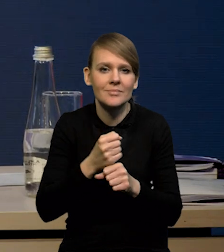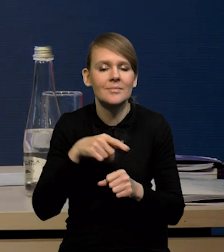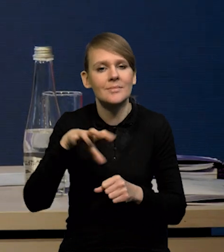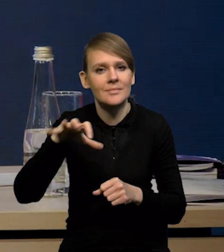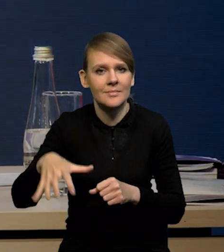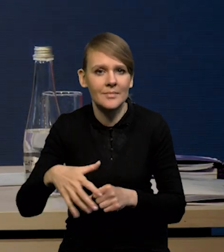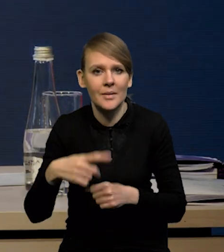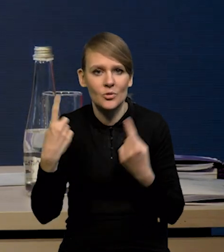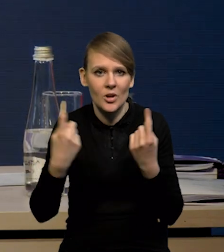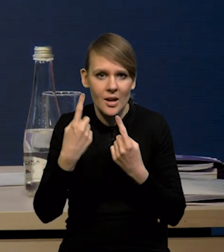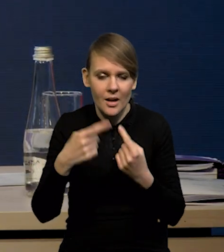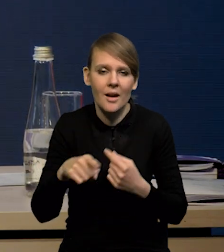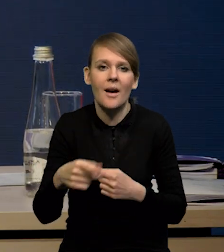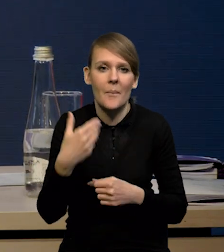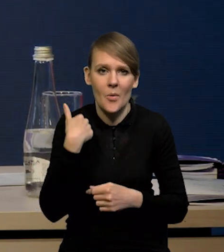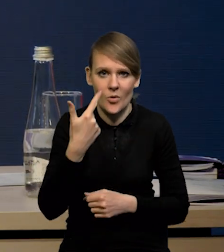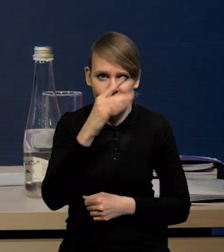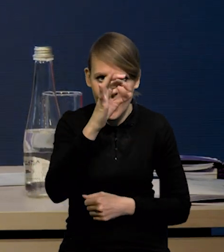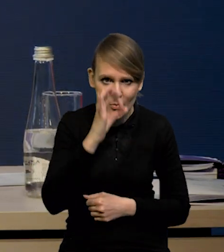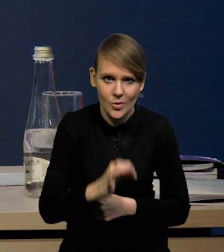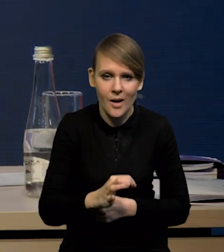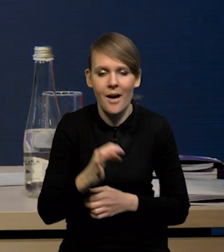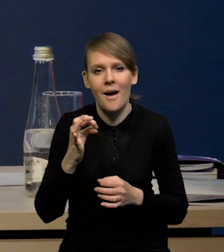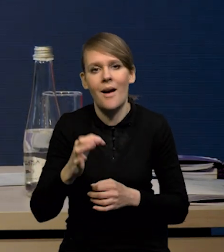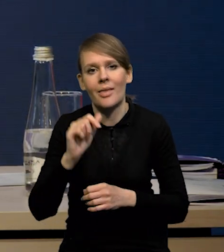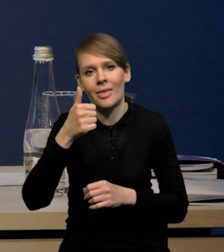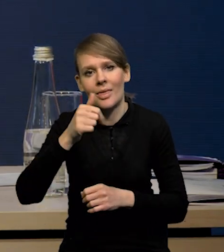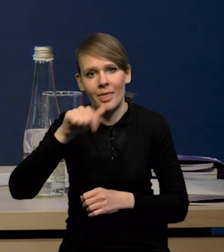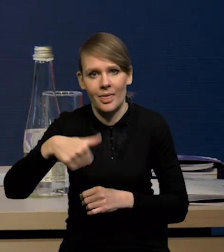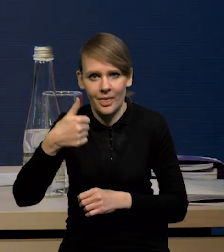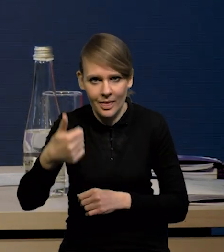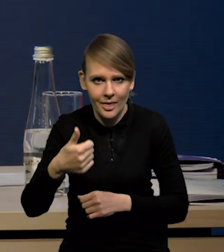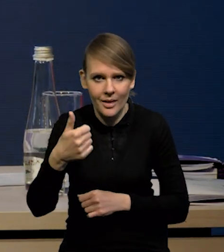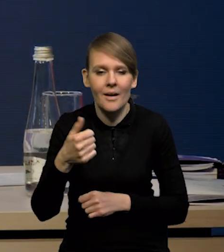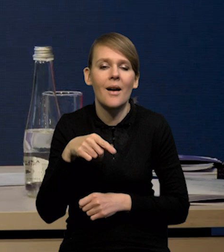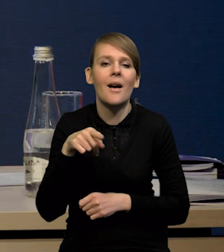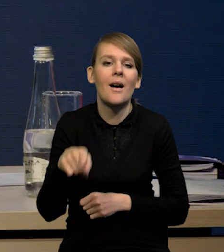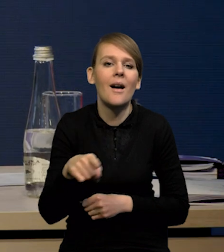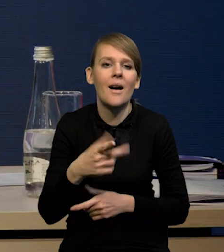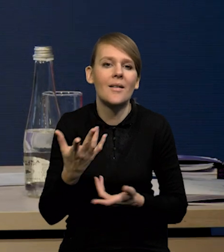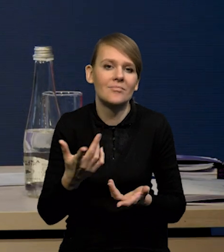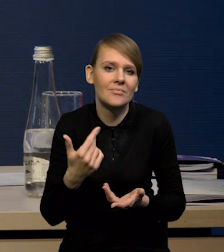no ta dynamika też się obniżyła z ponad 2% do 1.1%, ale to w dużym stopniu oczywiście zmiana próby.